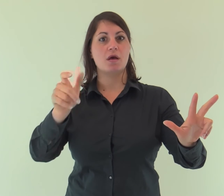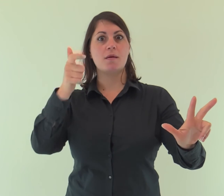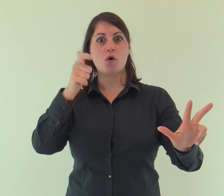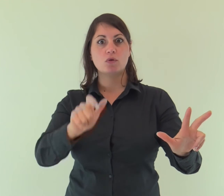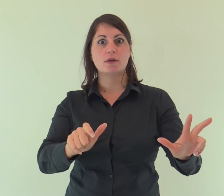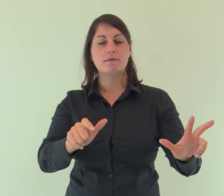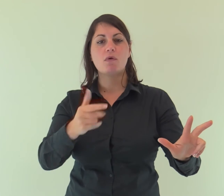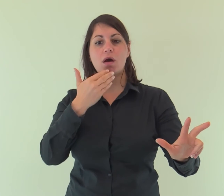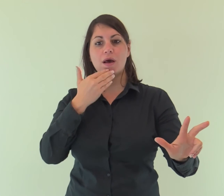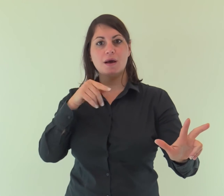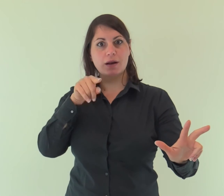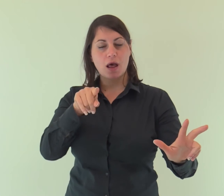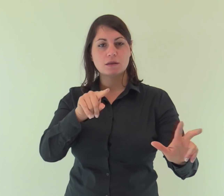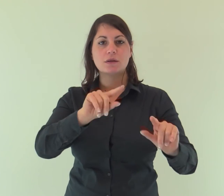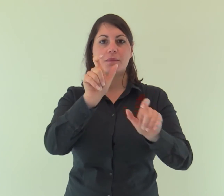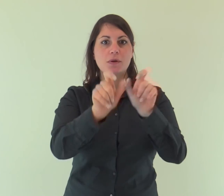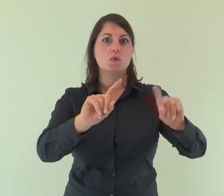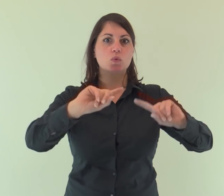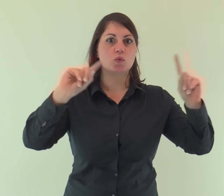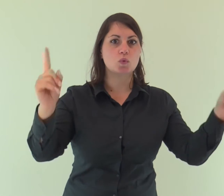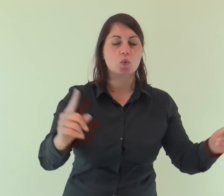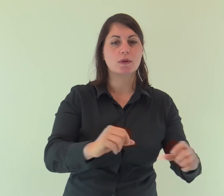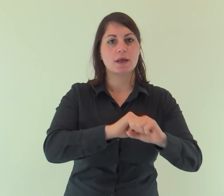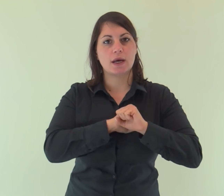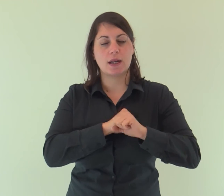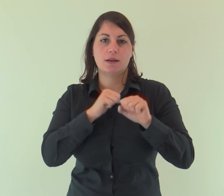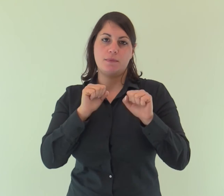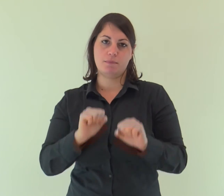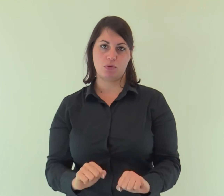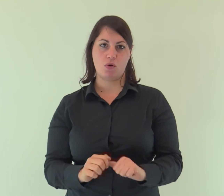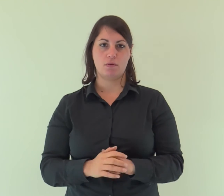perché tutti credessero per mezzo di lui.